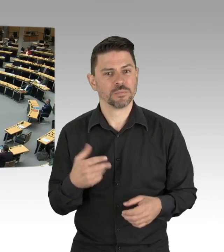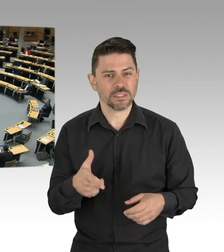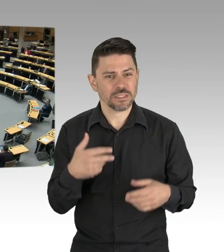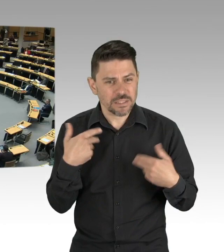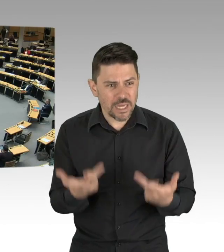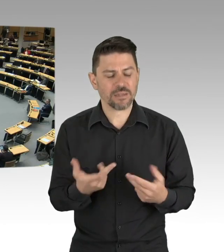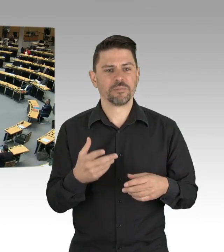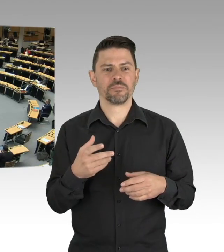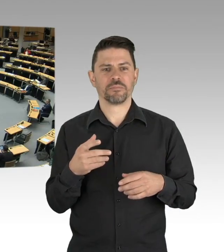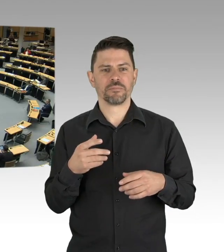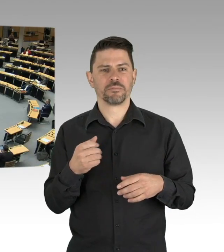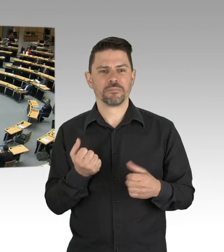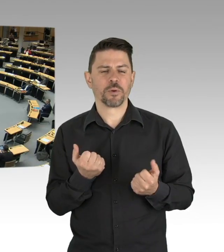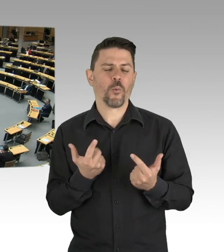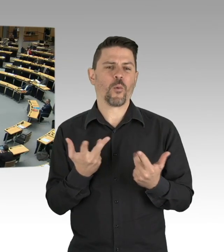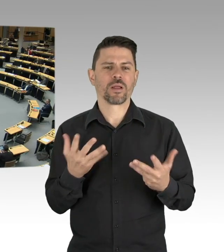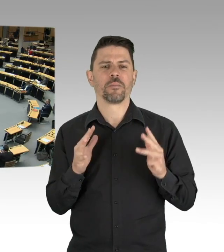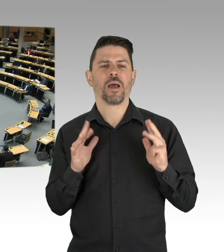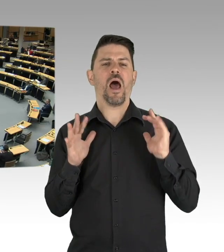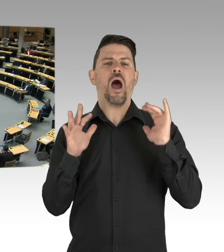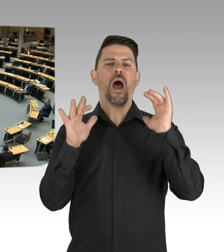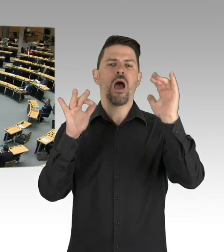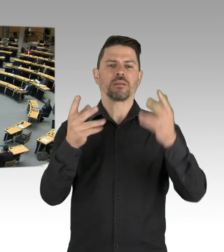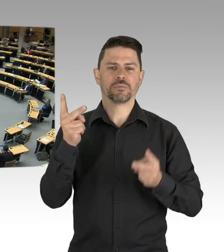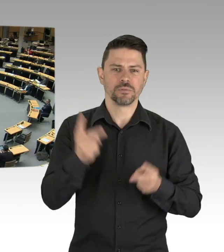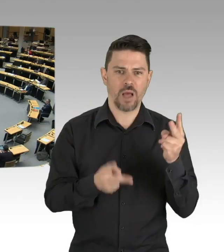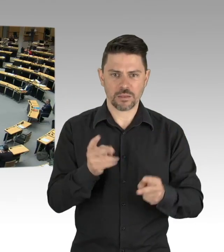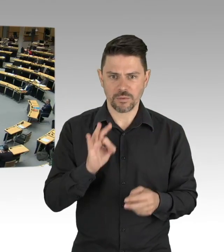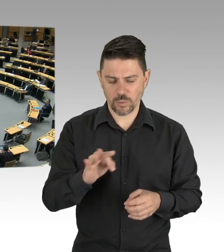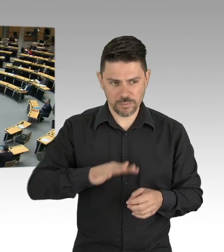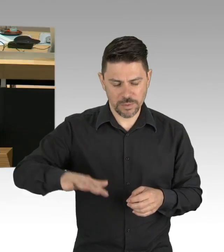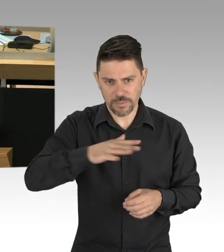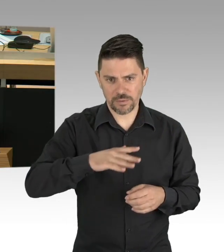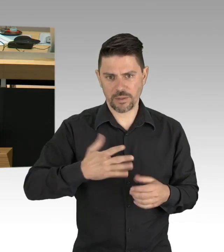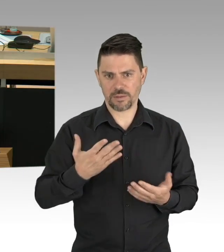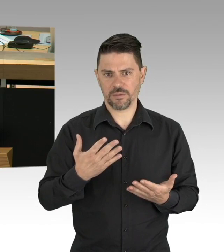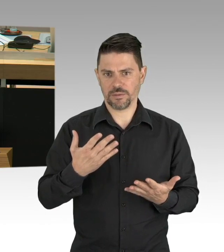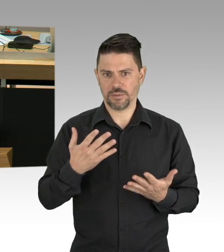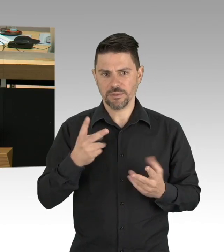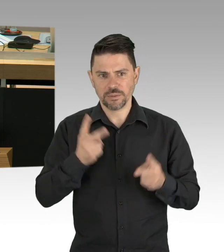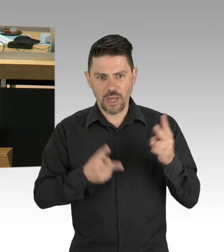und beginnen die ausgefallene Wertschöpfung aufzuholen. Ich schlage vor, wegen der ausgefallenen Arbeit